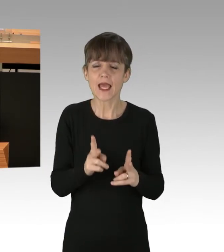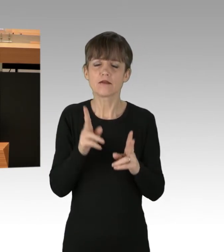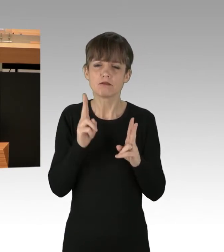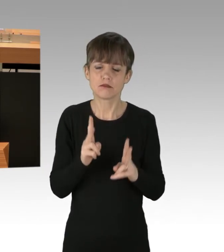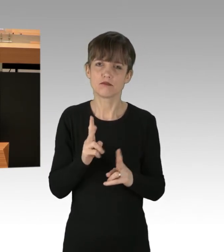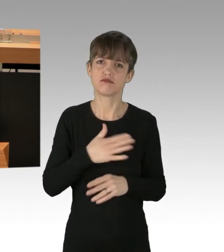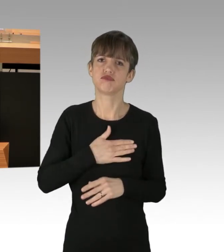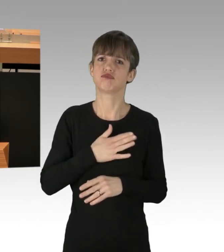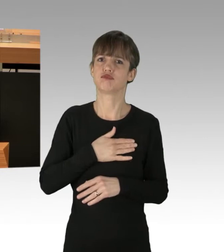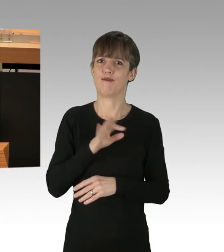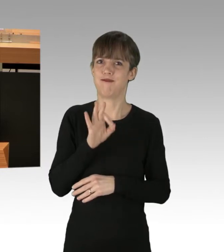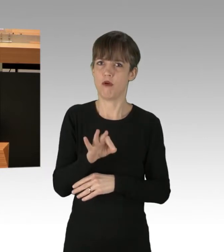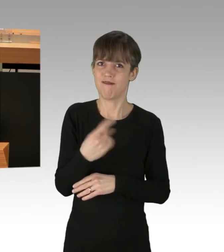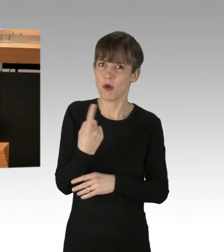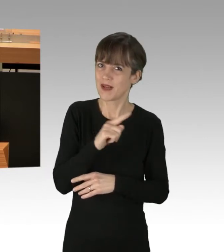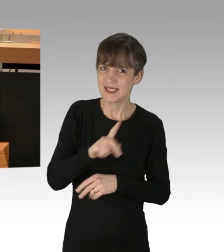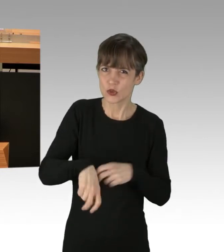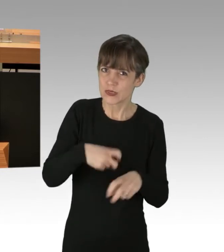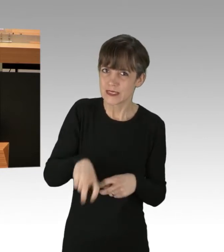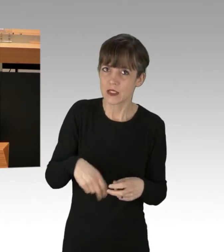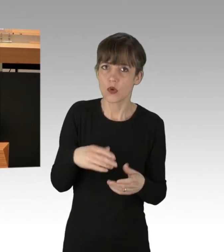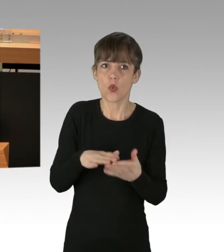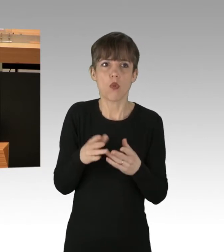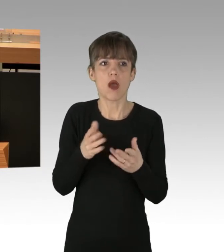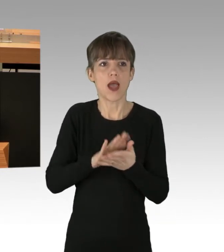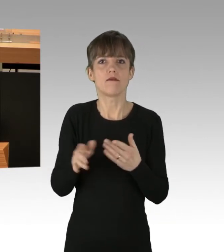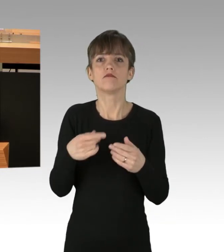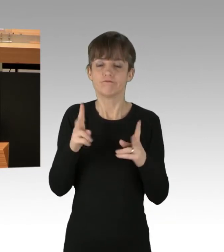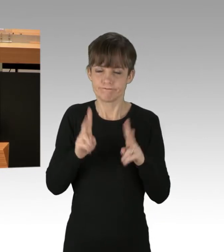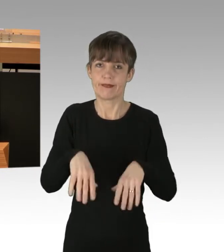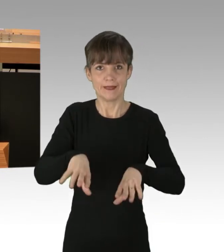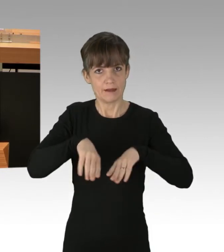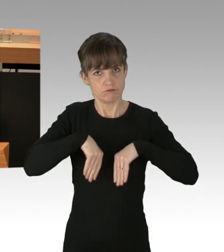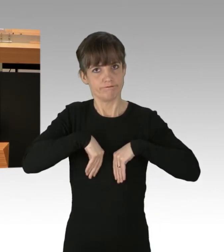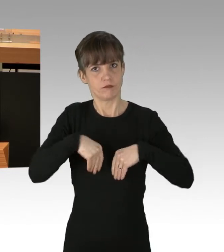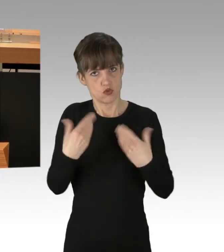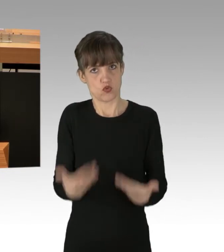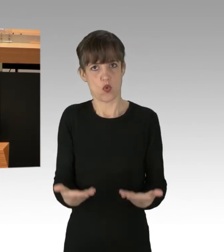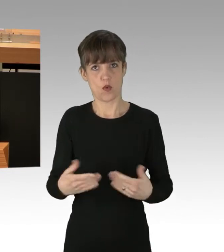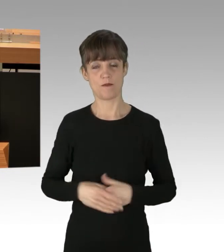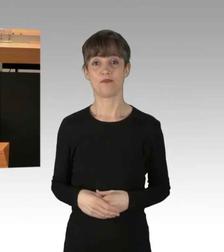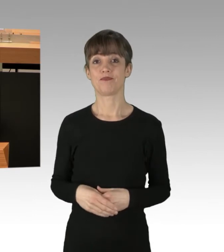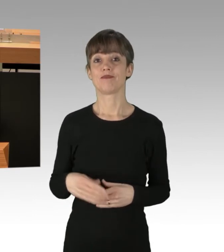zu nutzen oder wenigstens zu akzeptieren? Wir sind dabei als Bürgerinnen und Bürger dieser Stadt